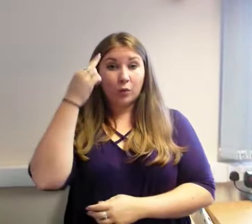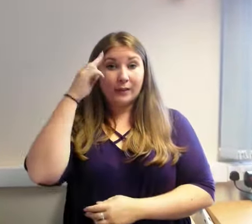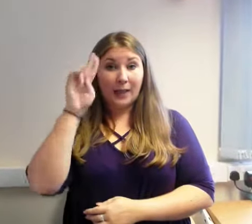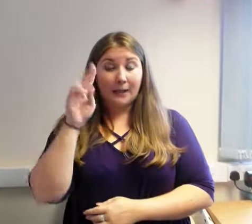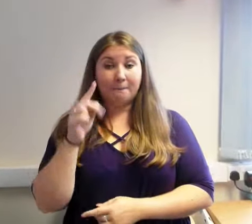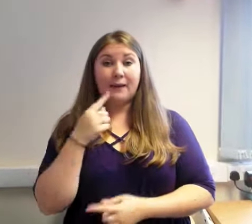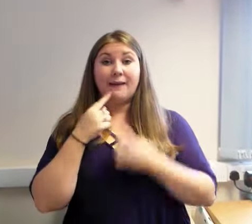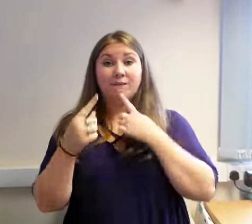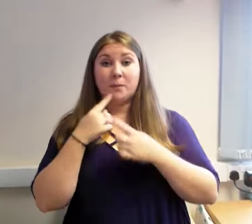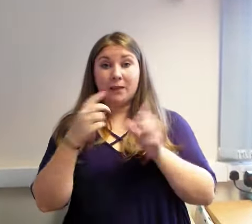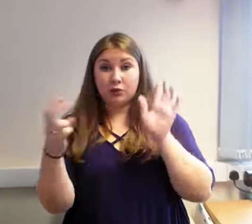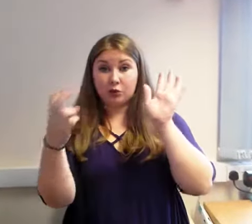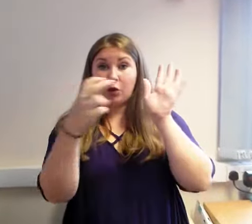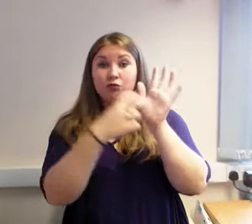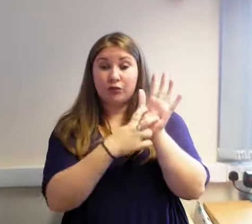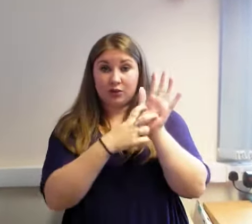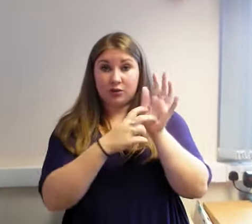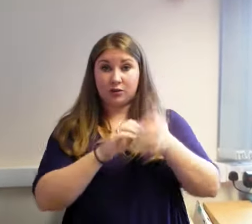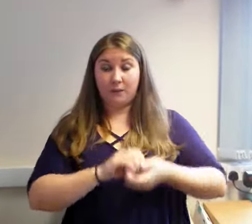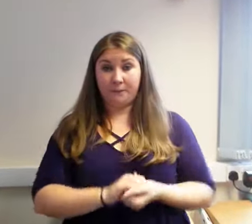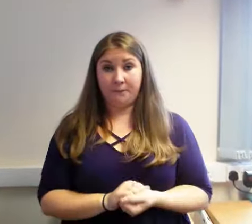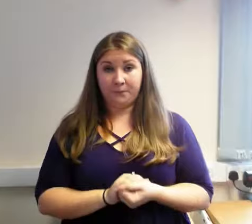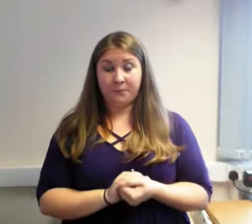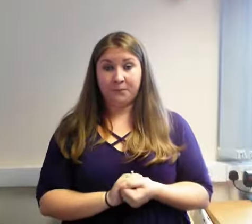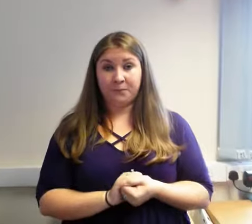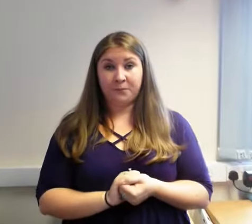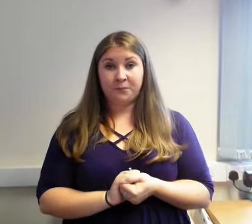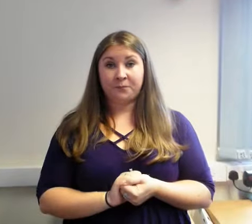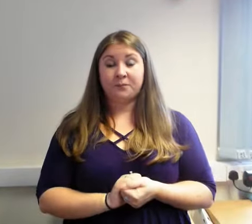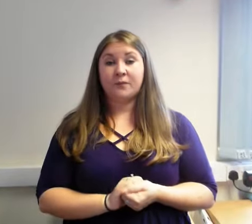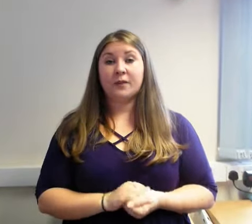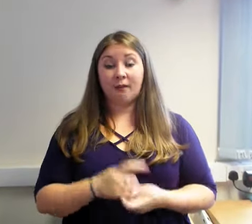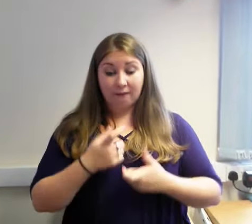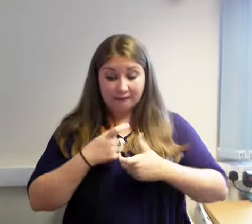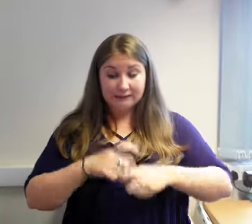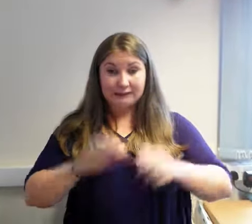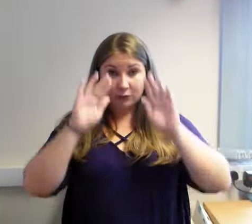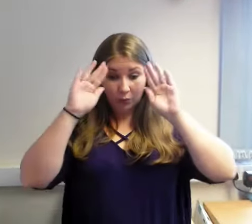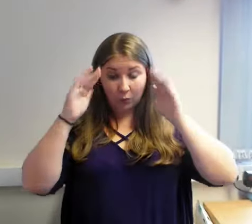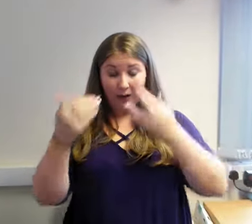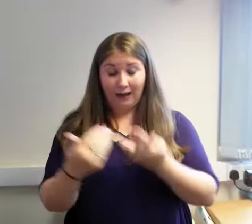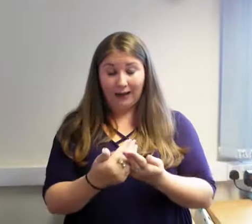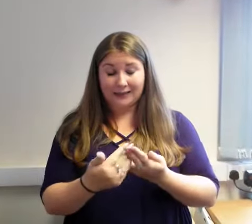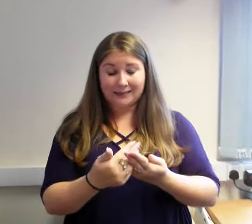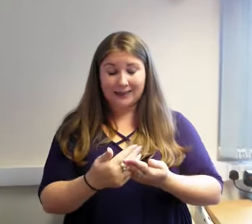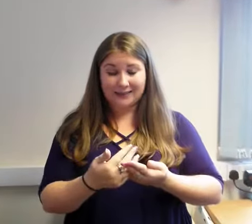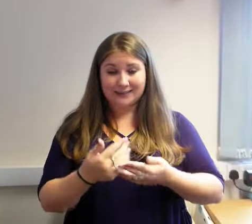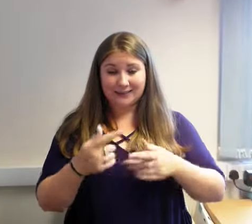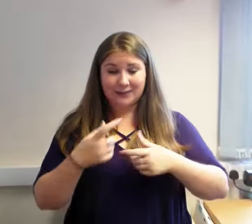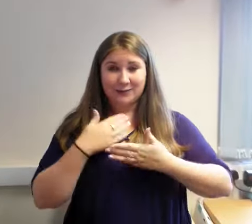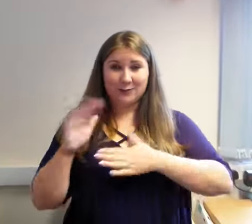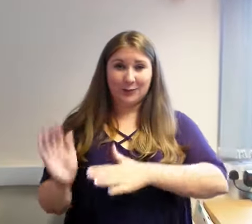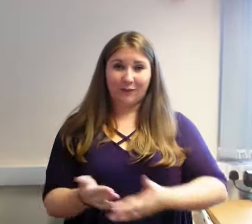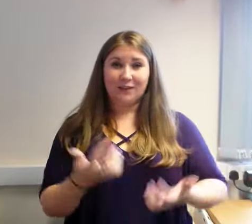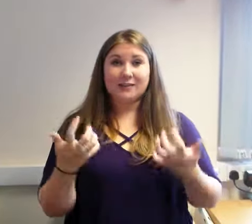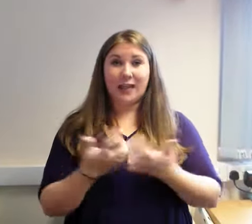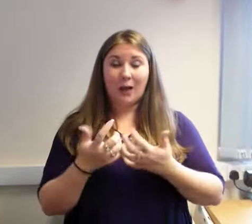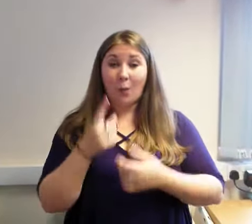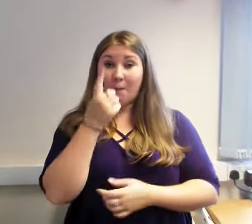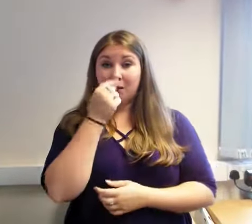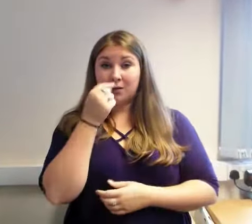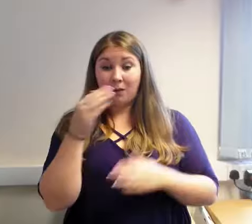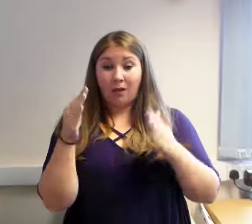Mae’r Ganolfan Arwyddo-Golwg-Sain, DSN a’r Cyngor yn cydweithio i gyflawni trosglwyddiad esmwyth rhwng darparwyr.